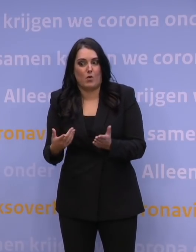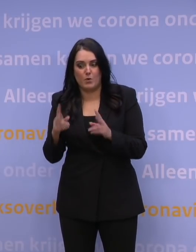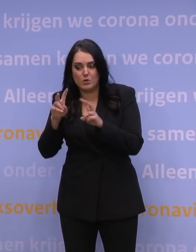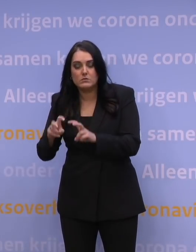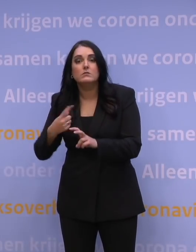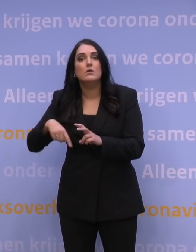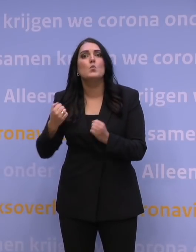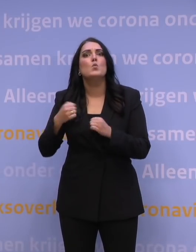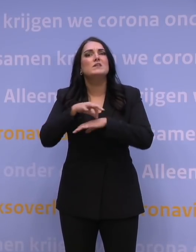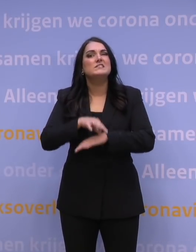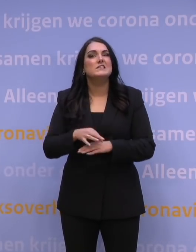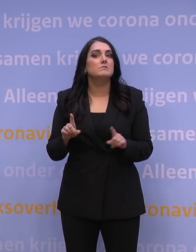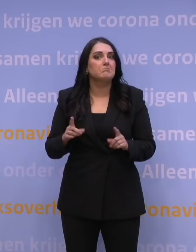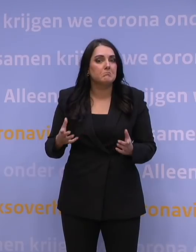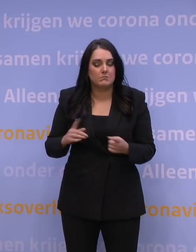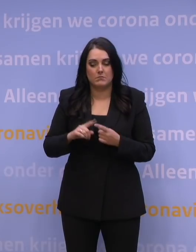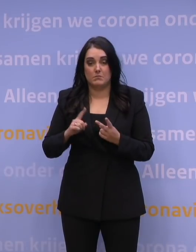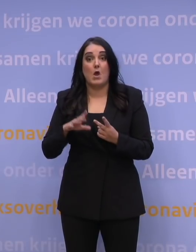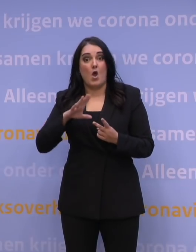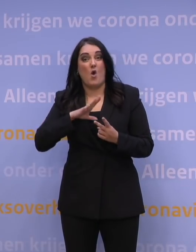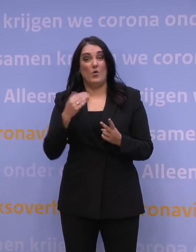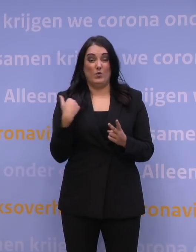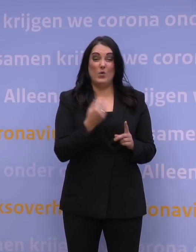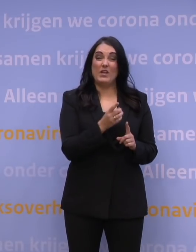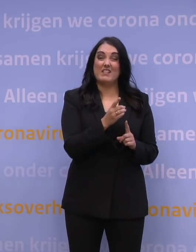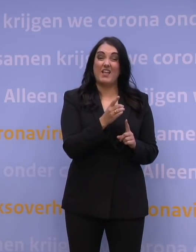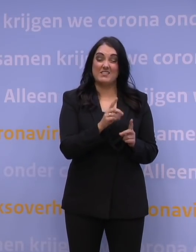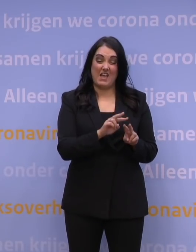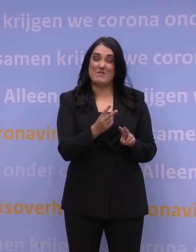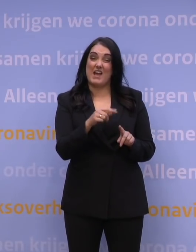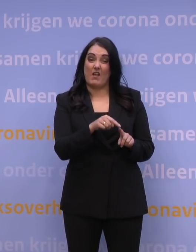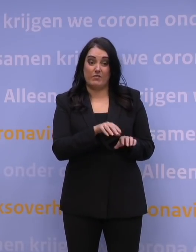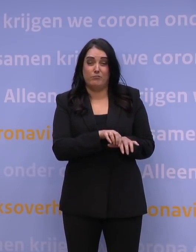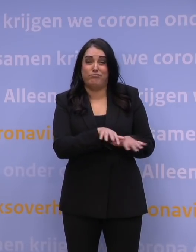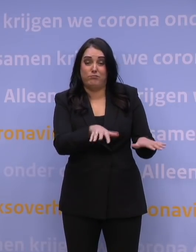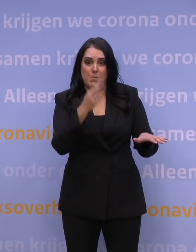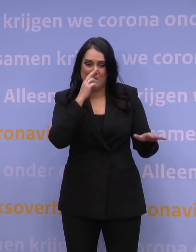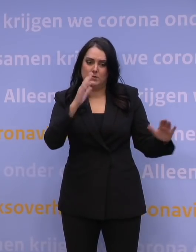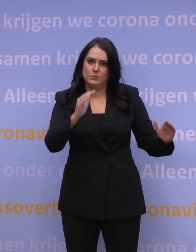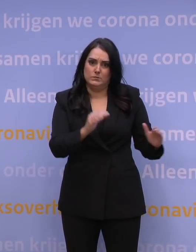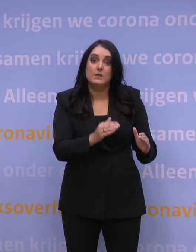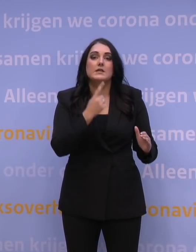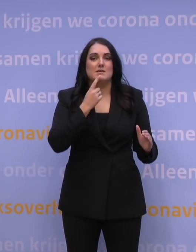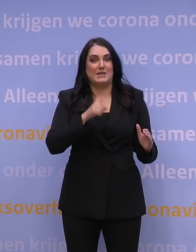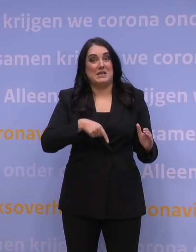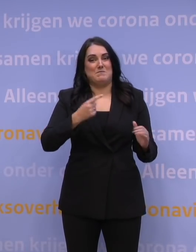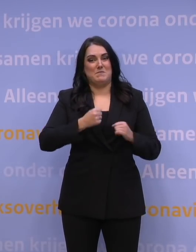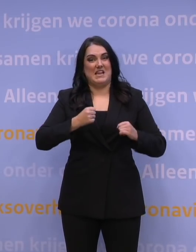Tijd om de golf van de deltavariant waar we nu nog in zitten, verder te laten afnemen, zodat er weer meer ruimte komt in de zorg.